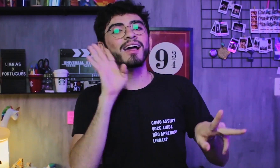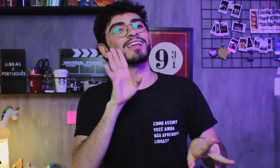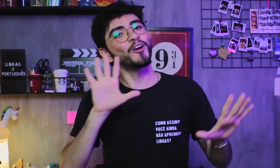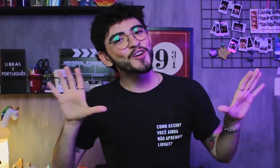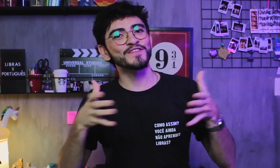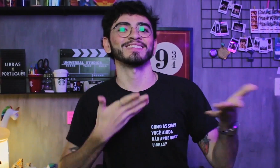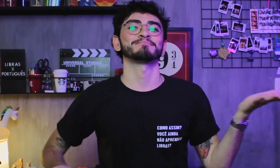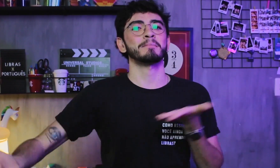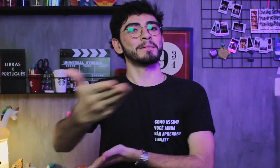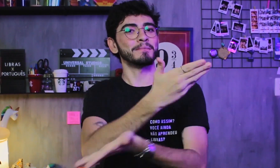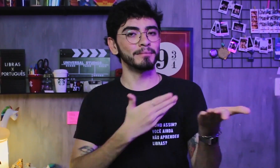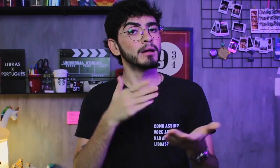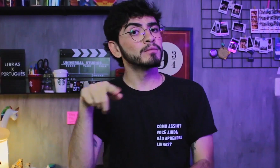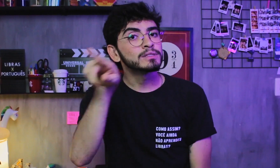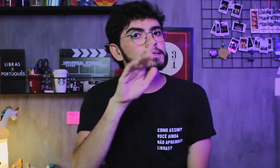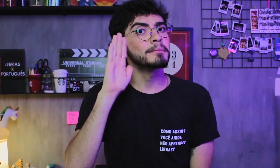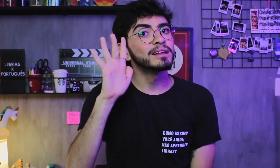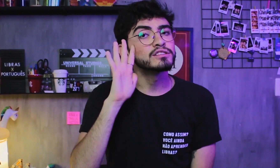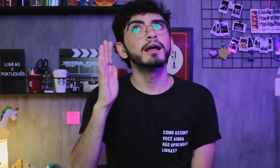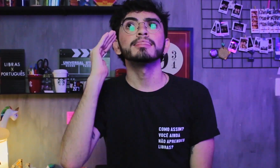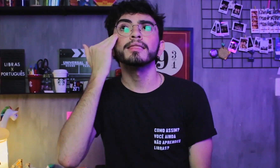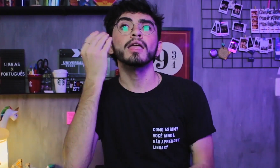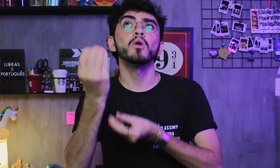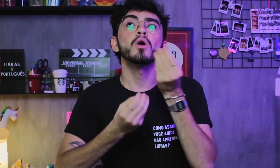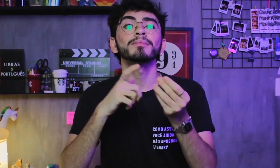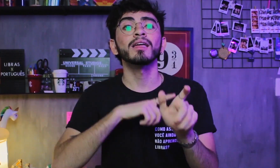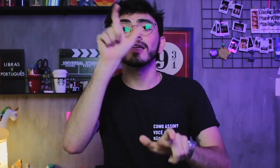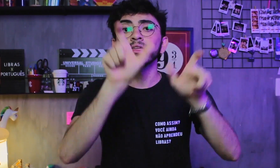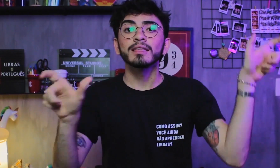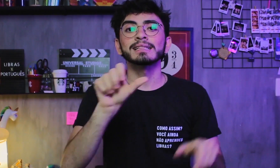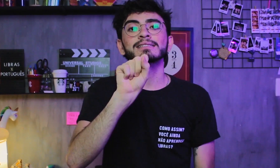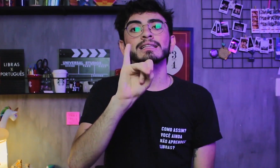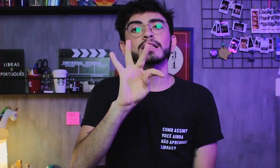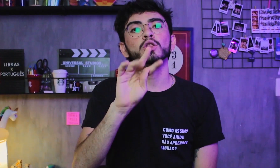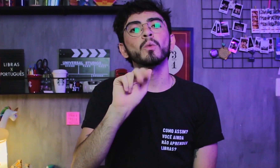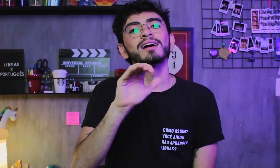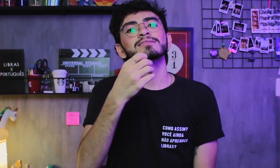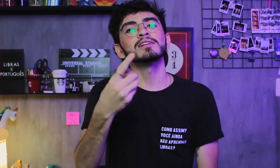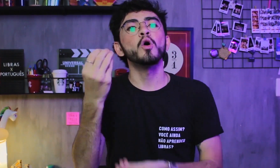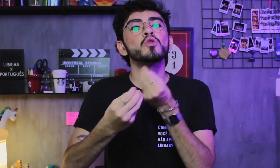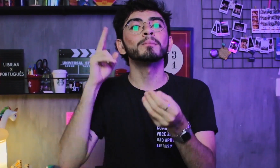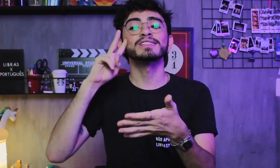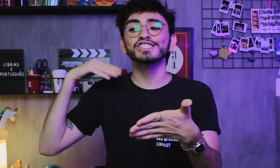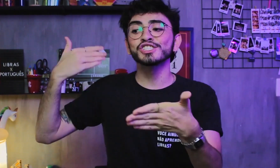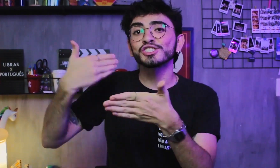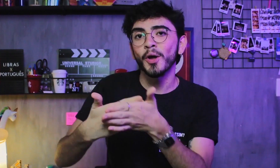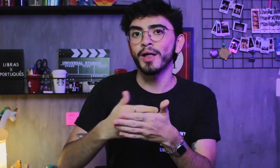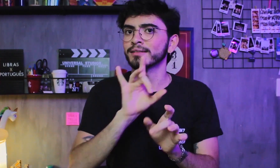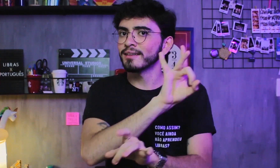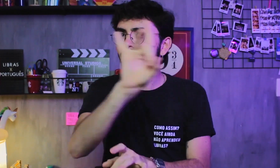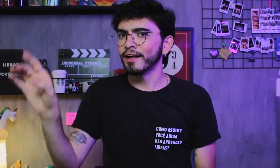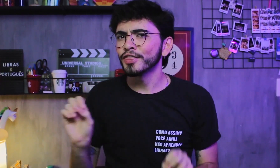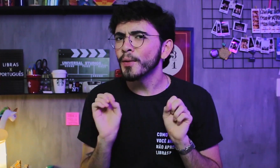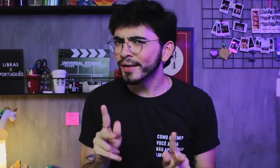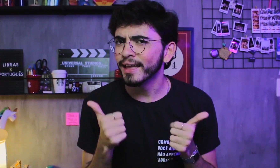É bacana ter essa convivência pra gente entender a situação e história de vida de cada um, ok.